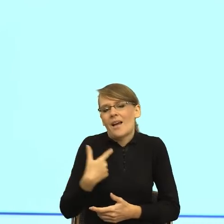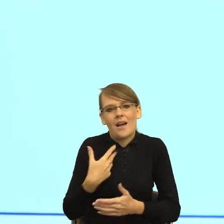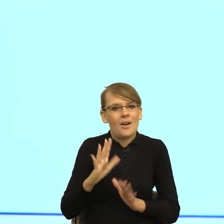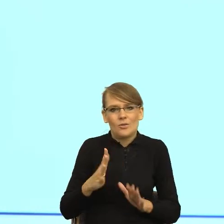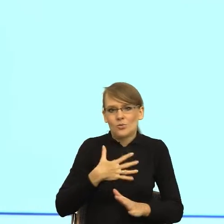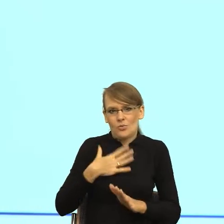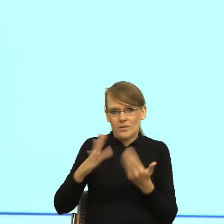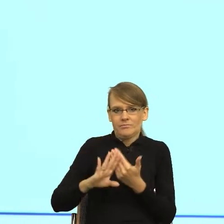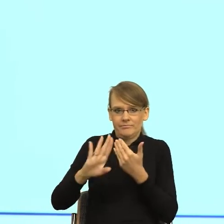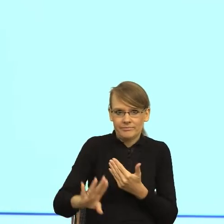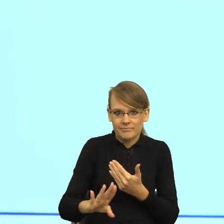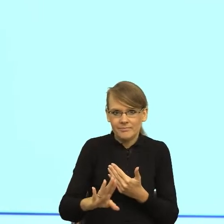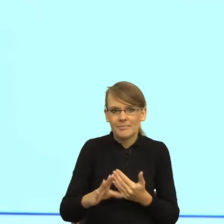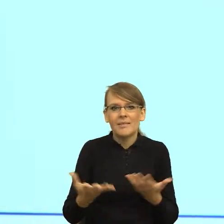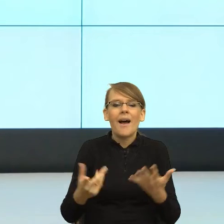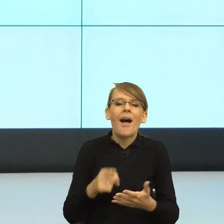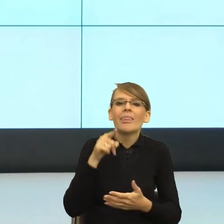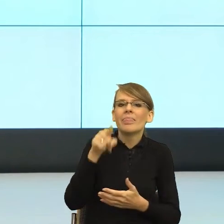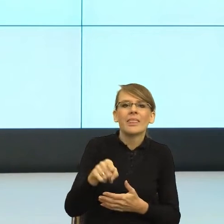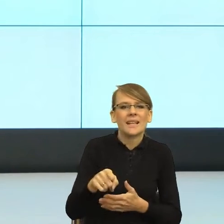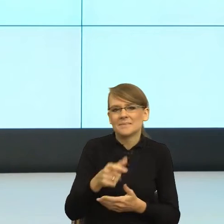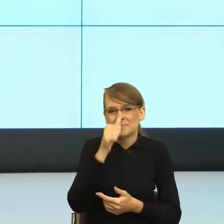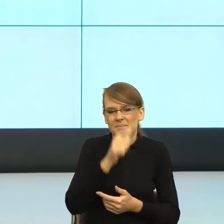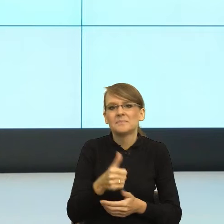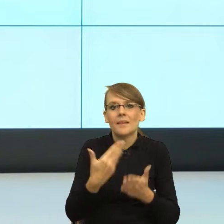że ta konstrukcja Pan/Pani gwarantuje im poczucie bezpieczeństwa,